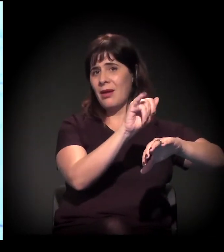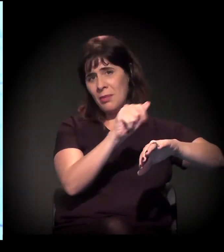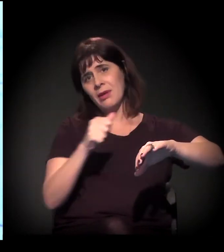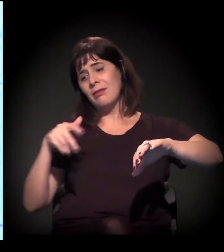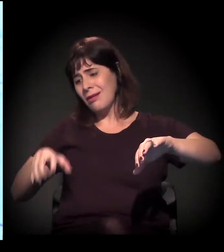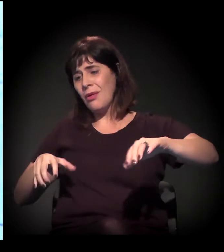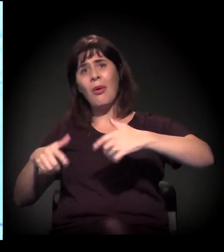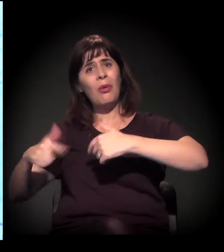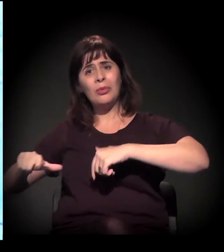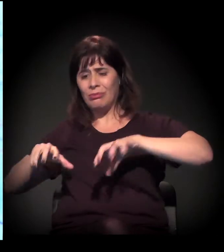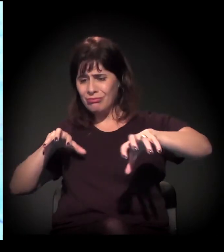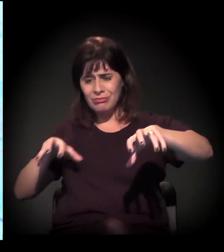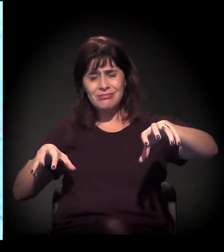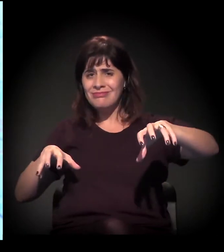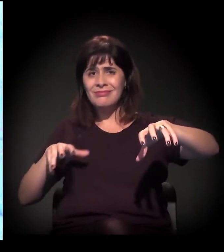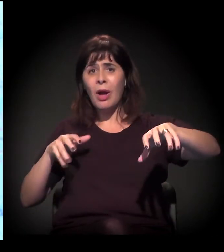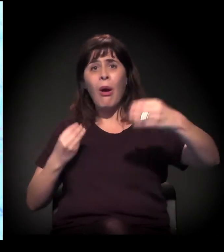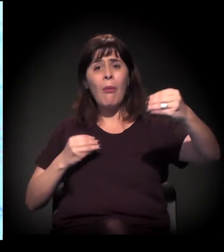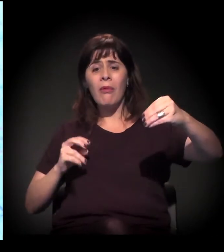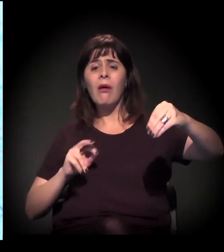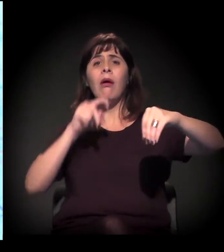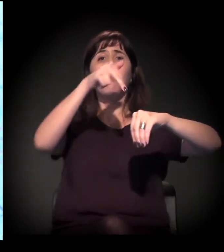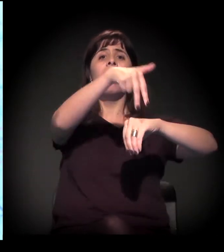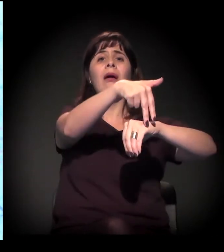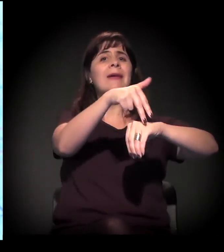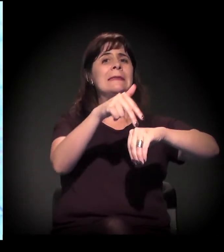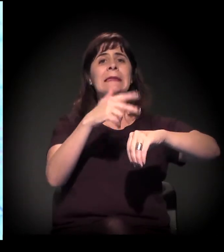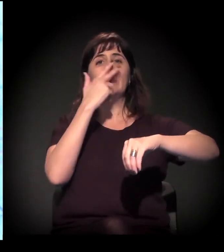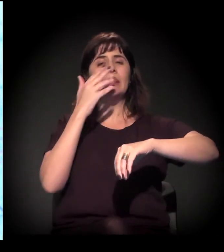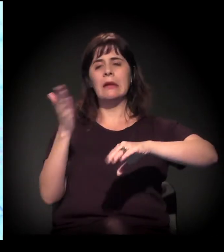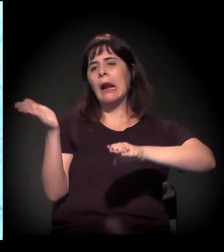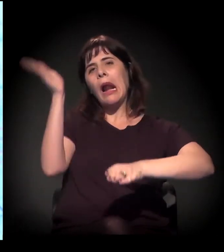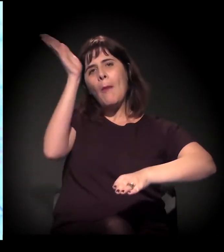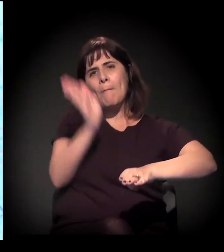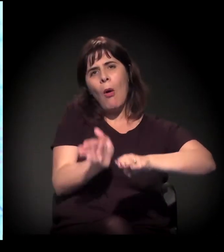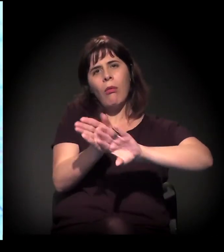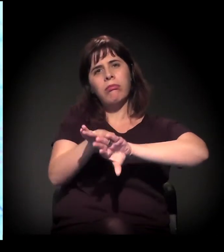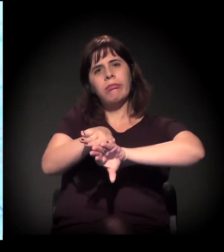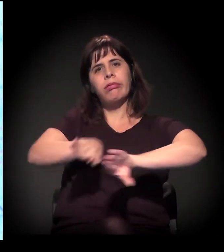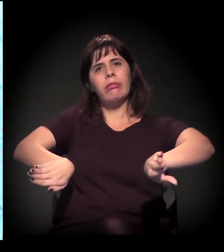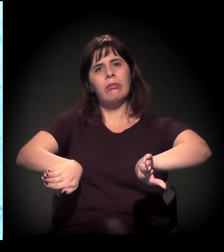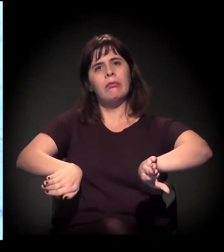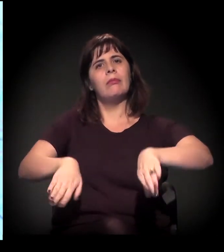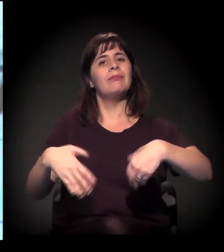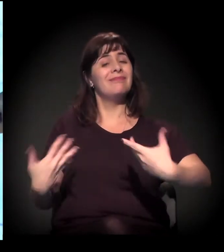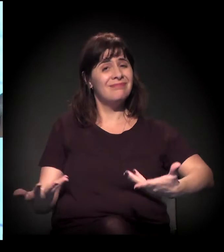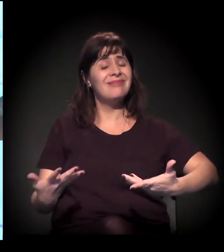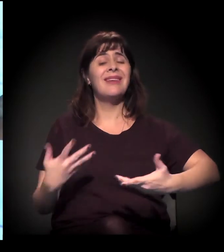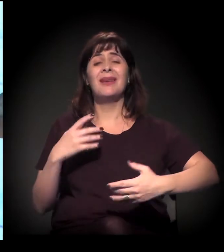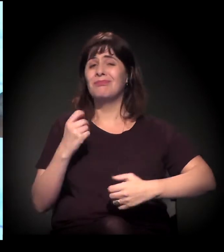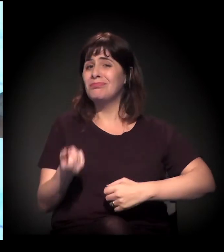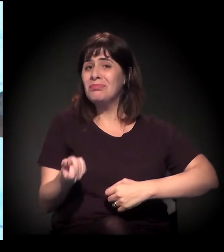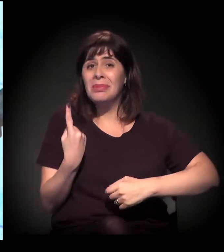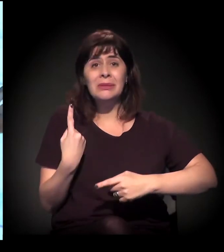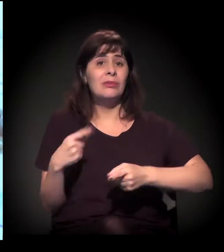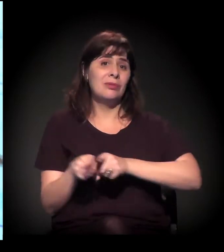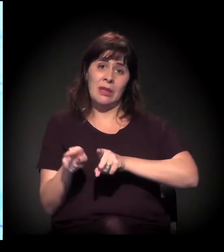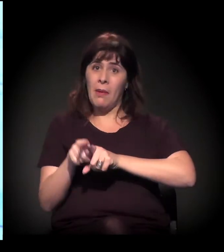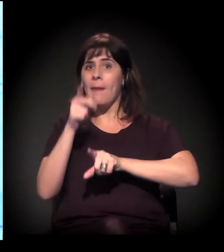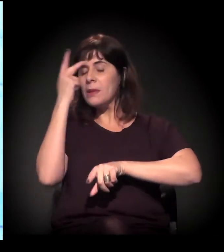depois que o Rodoanel estiver pronto. Está uma situação absurda de divisão de bairros, e com um processo intenso de ocupações.